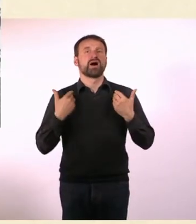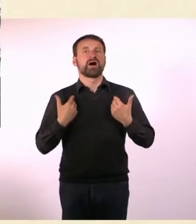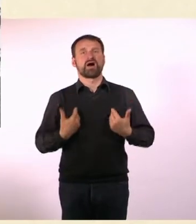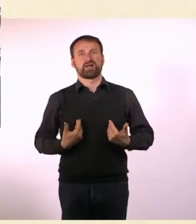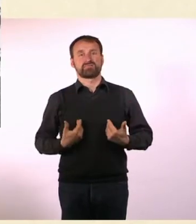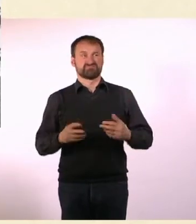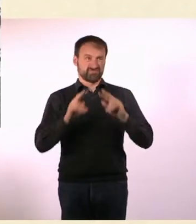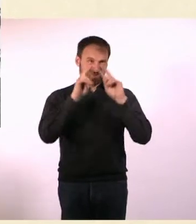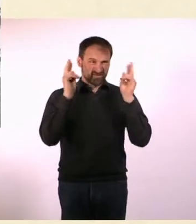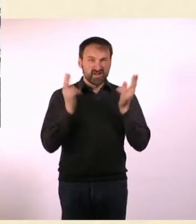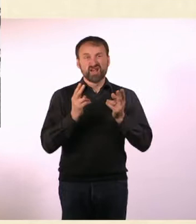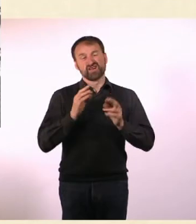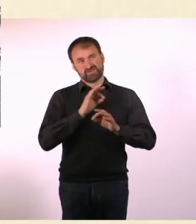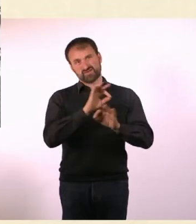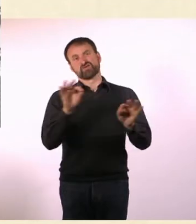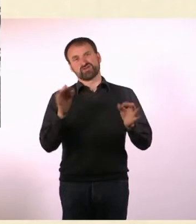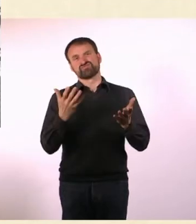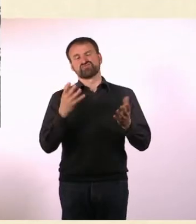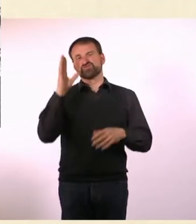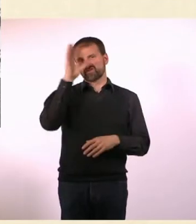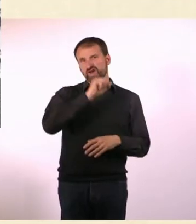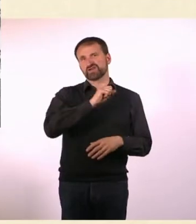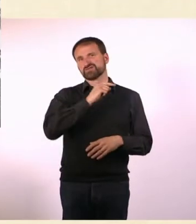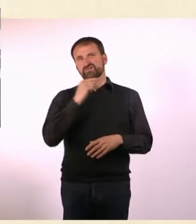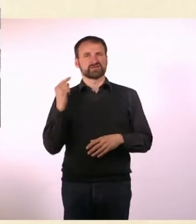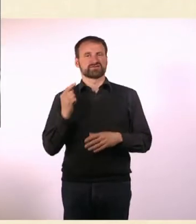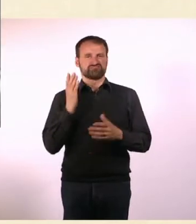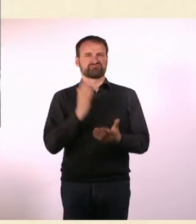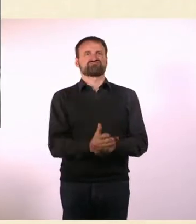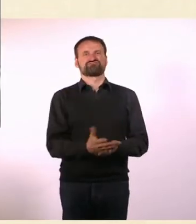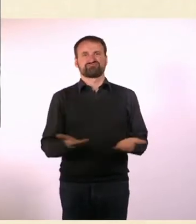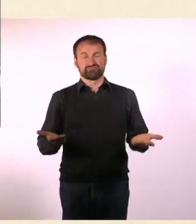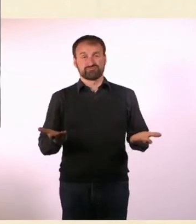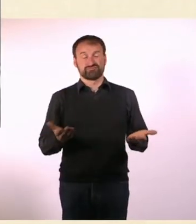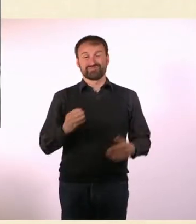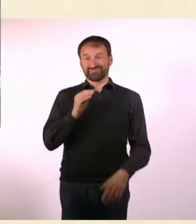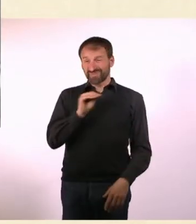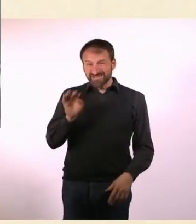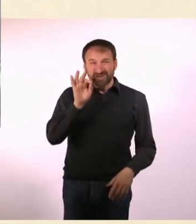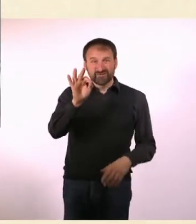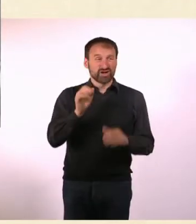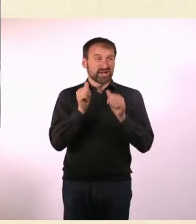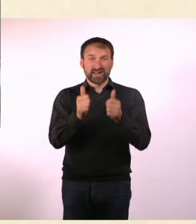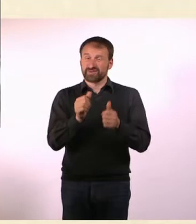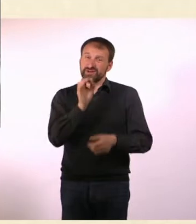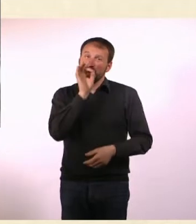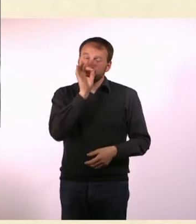* Für Marcel gibt es keine Hilfe.* * Es gibt noch keine Medikamente und keine Therapie, die Marcel von seiner Normalität heilen kann.*